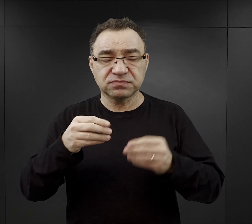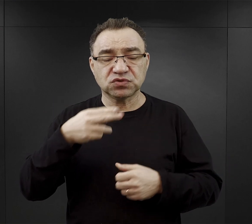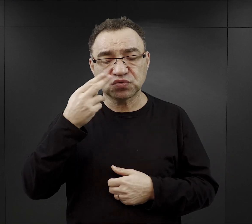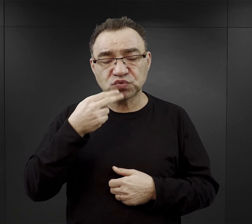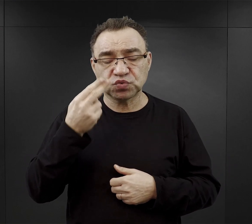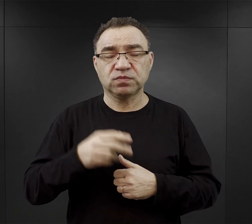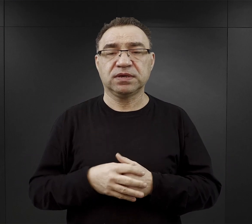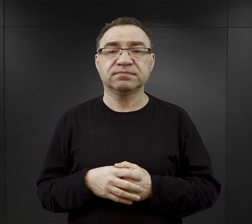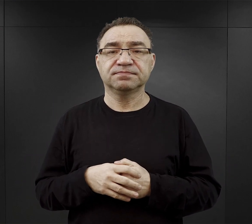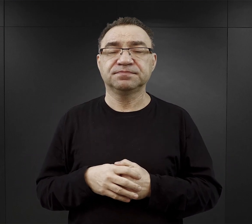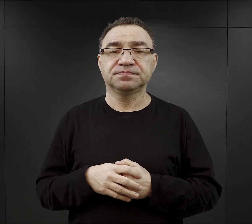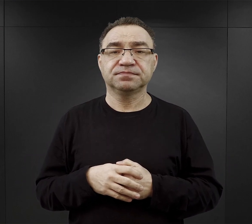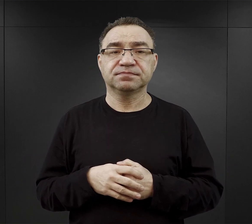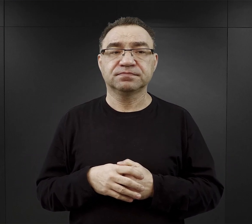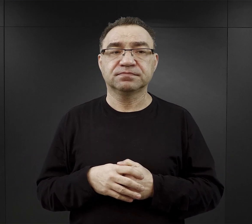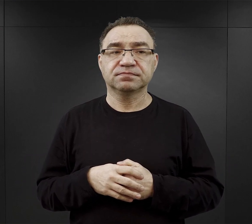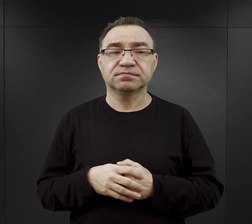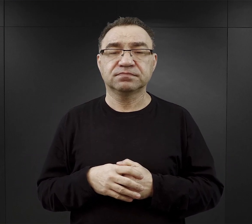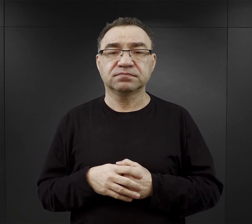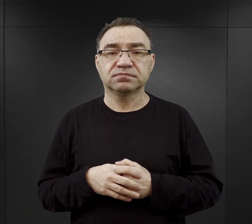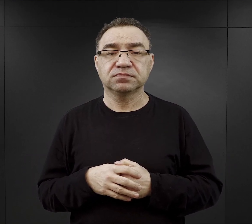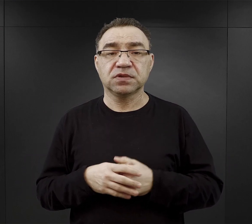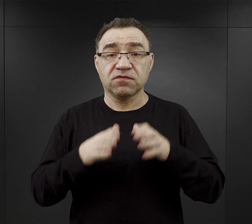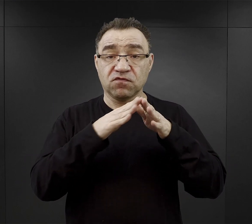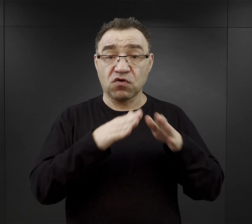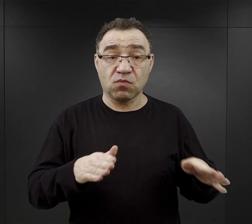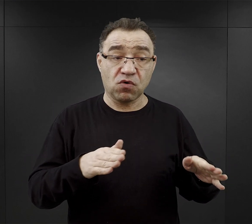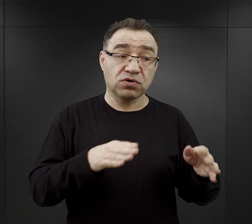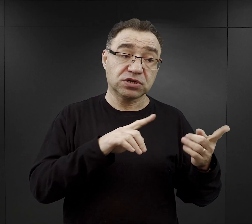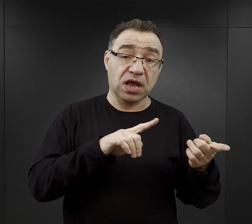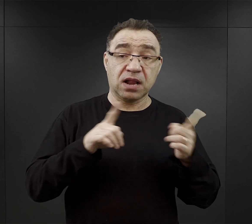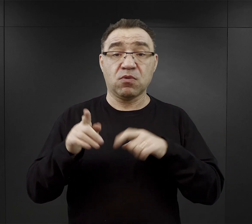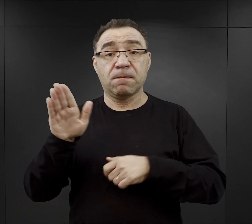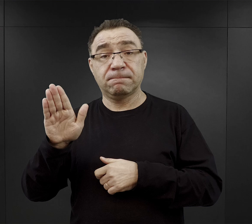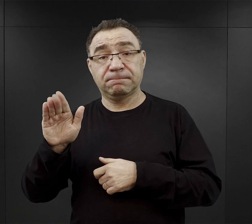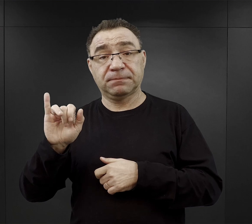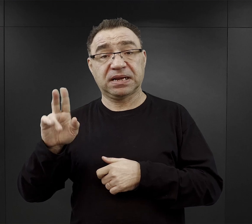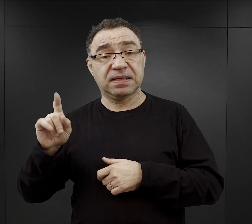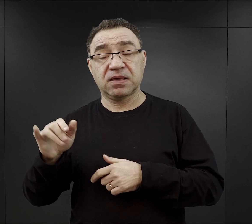Nie zachował się, jeśli chodzi o obóz macierzysty, czy o Birkenau taki oficjalny jadłospis.